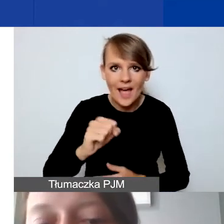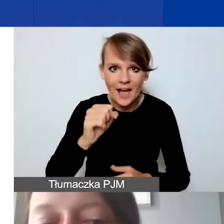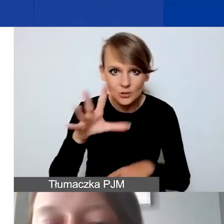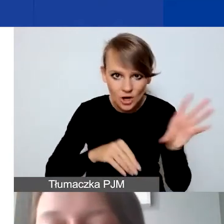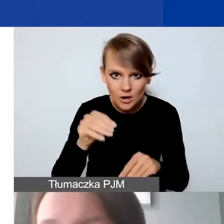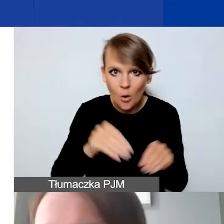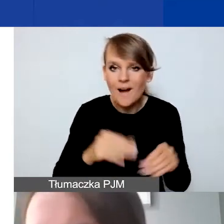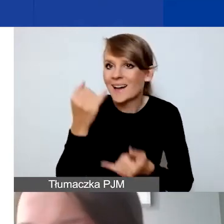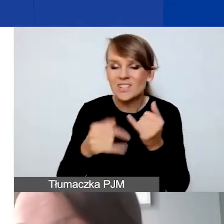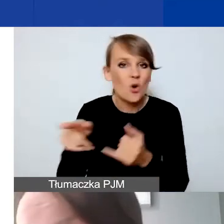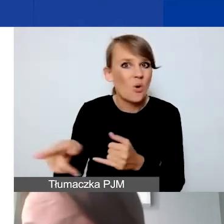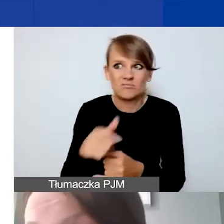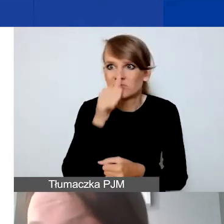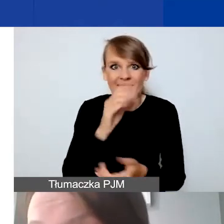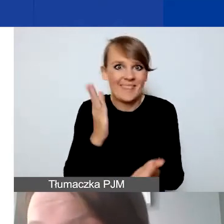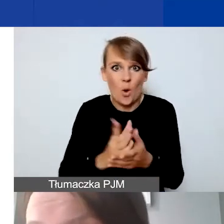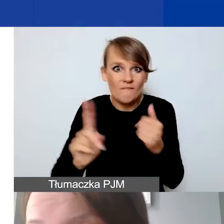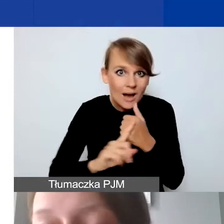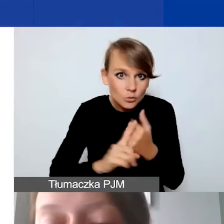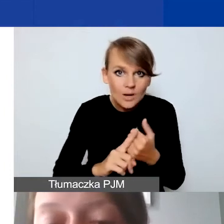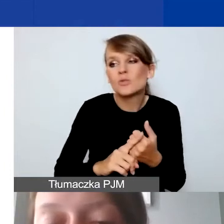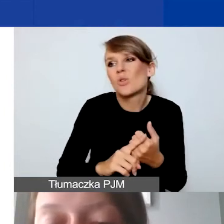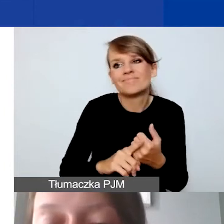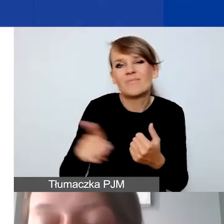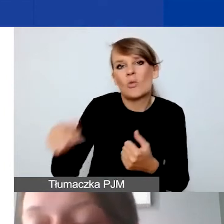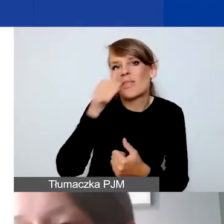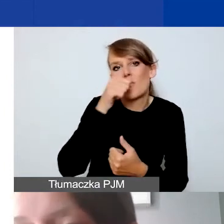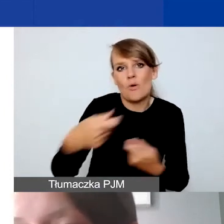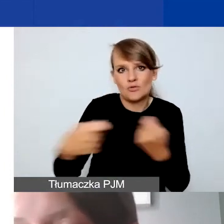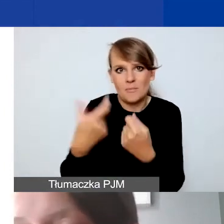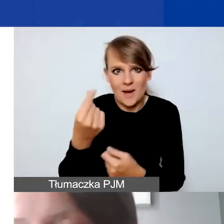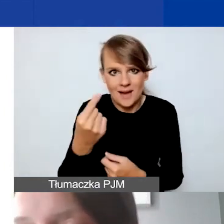nie może być w związku z tym partnerem. Może trzeba wtedy rozważyć,